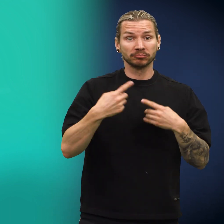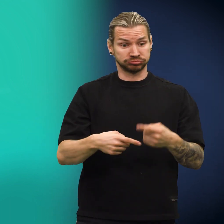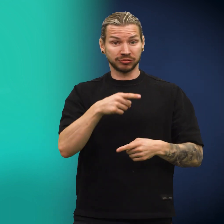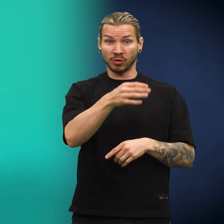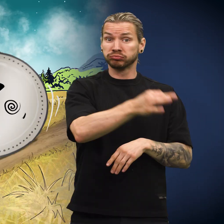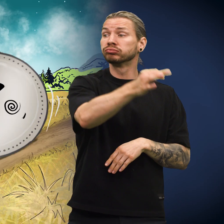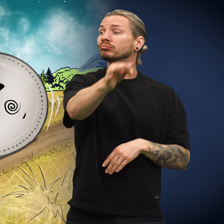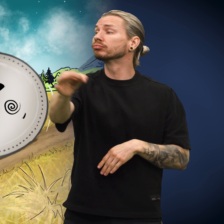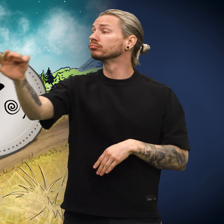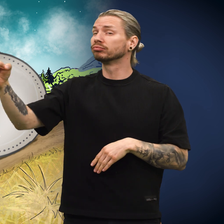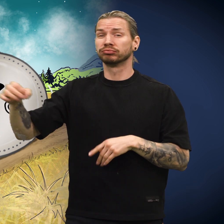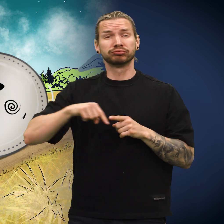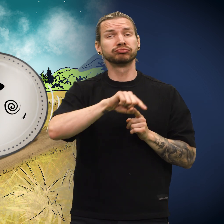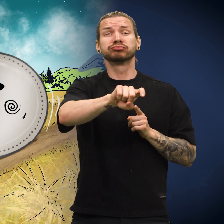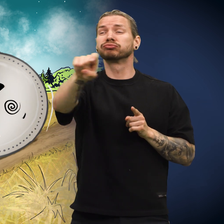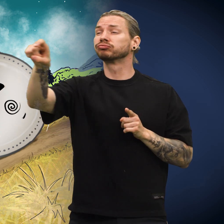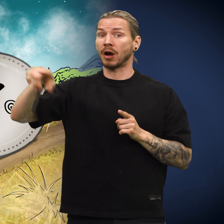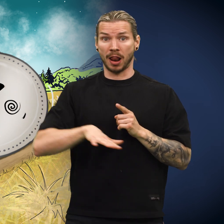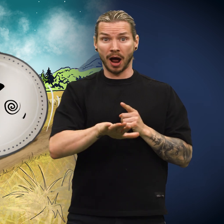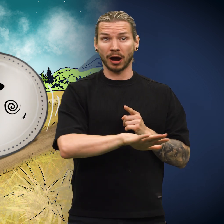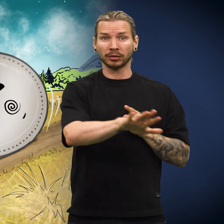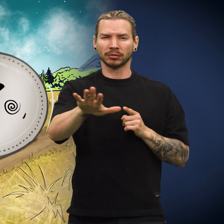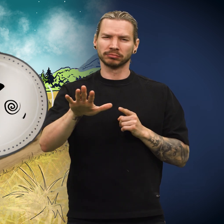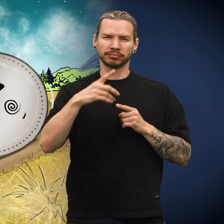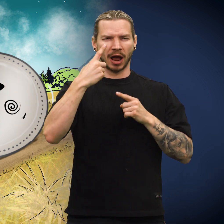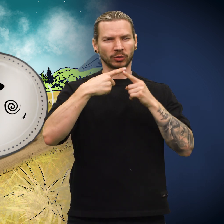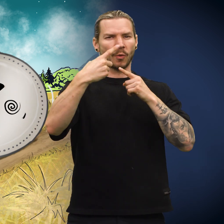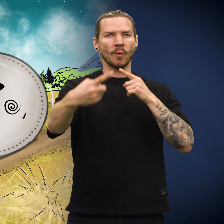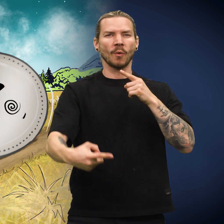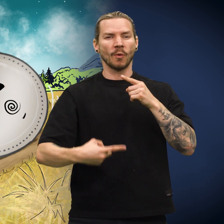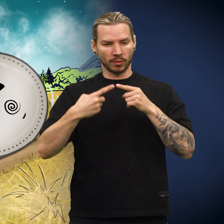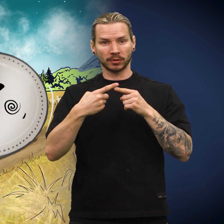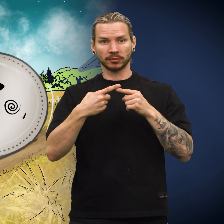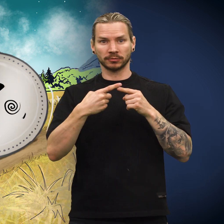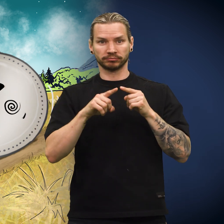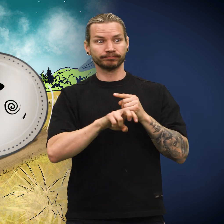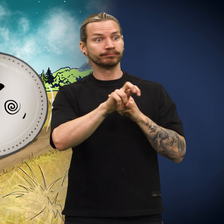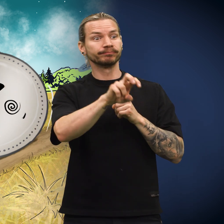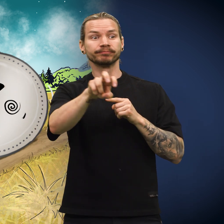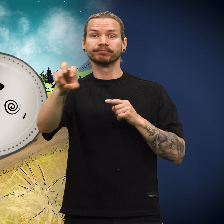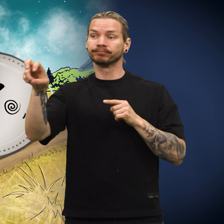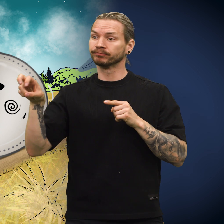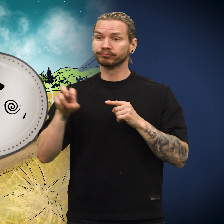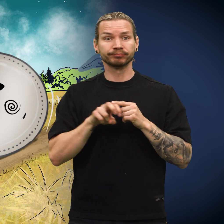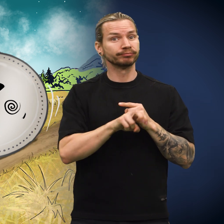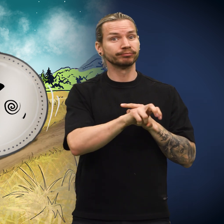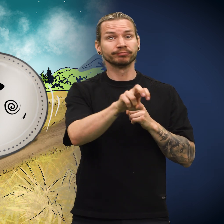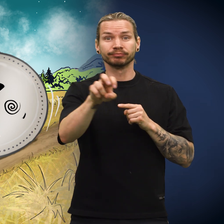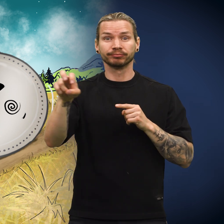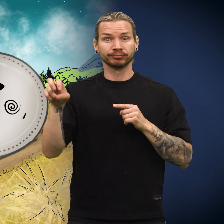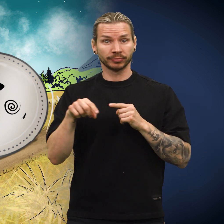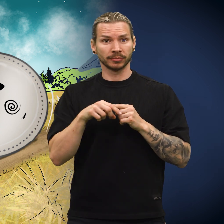Skillingen reiste rundt i landet på dette viset i et år, fra person til person.